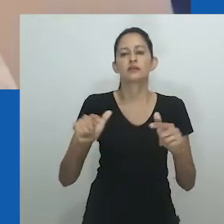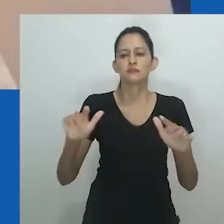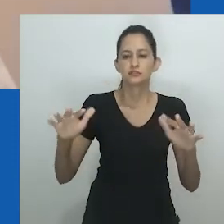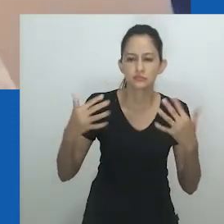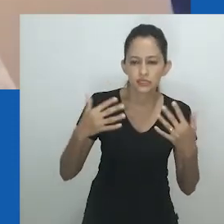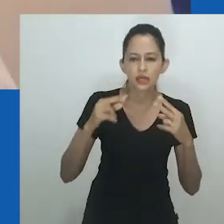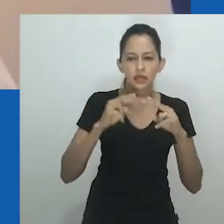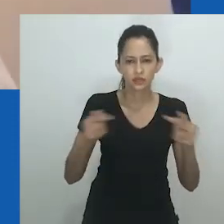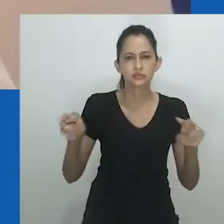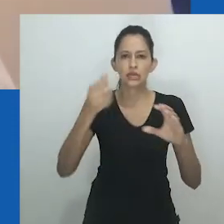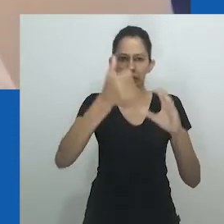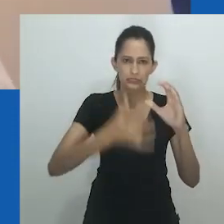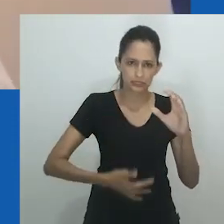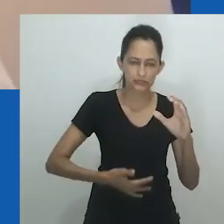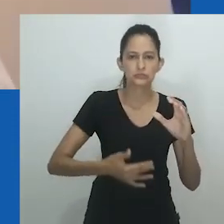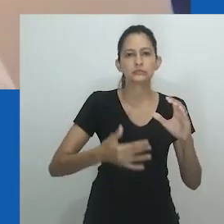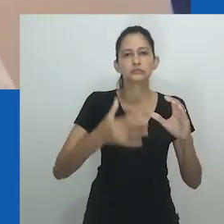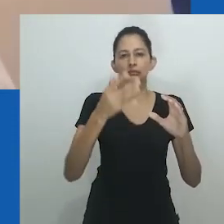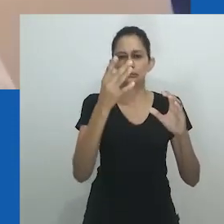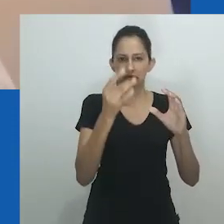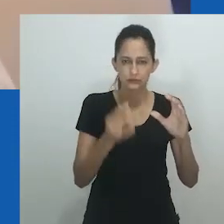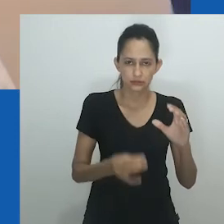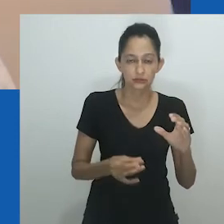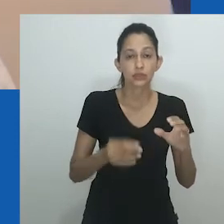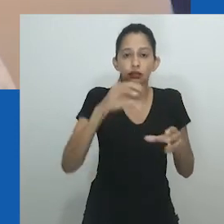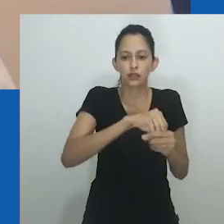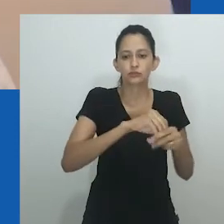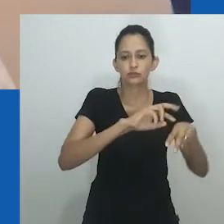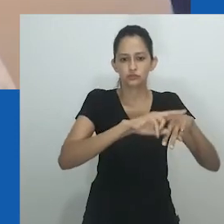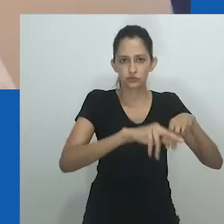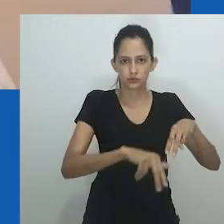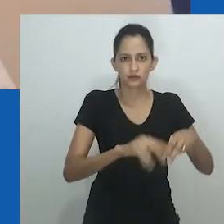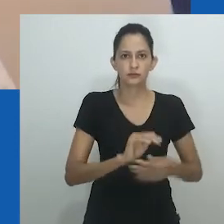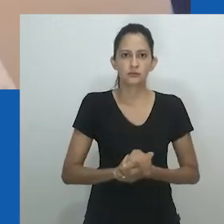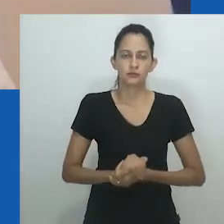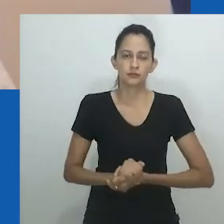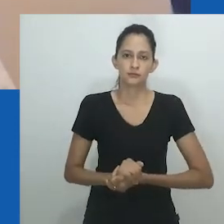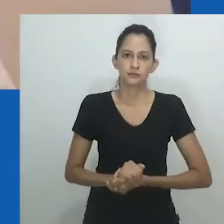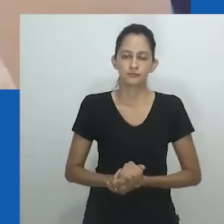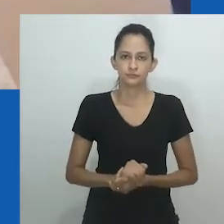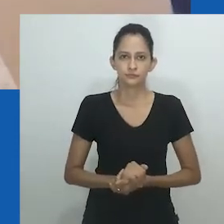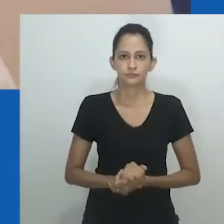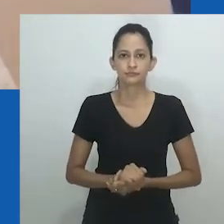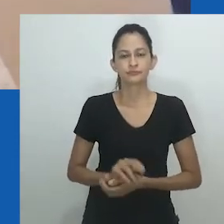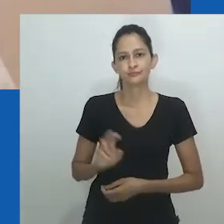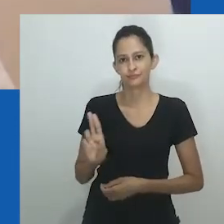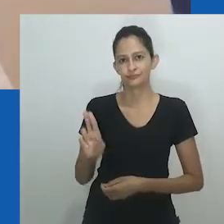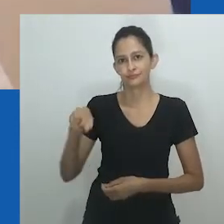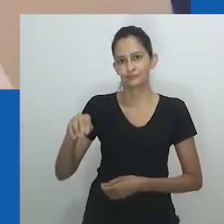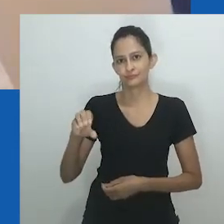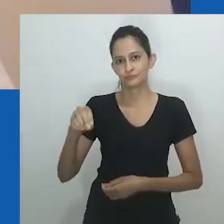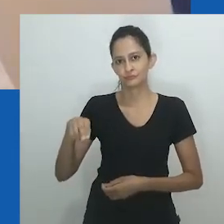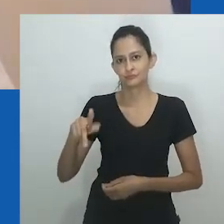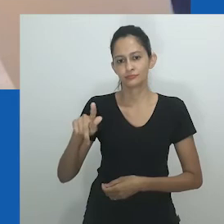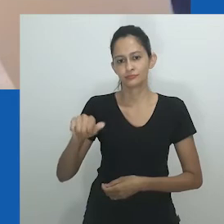Esse tipo de pré-existência e essencialismo, embora atraente, pode levar a um beco sem saída teórico.